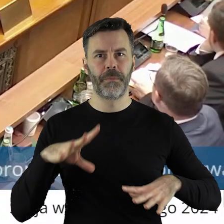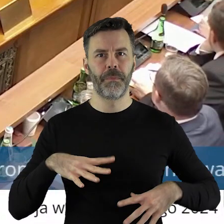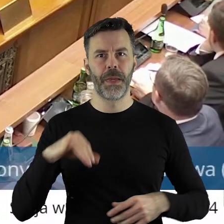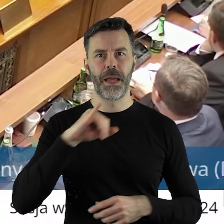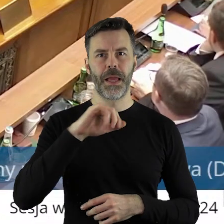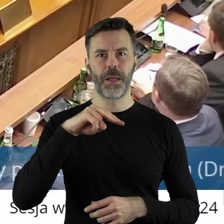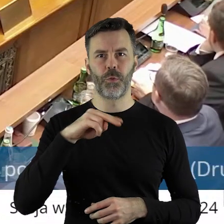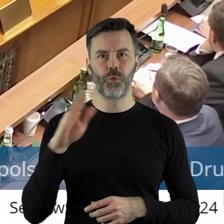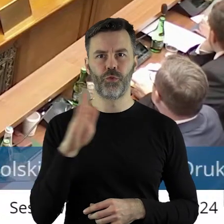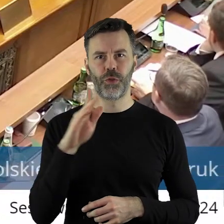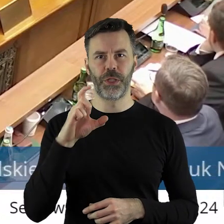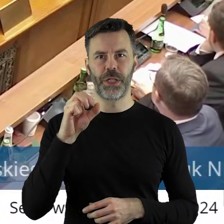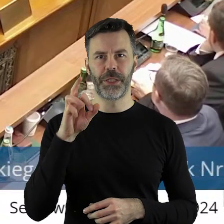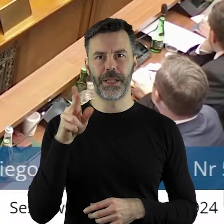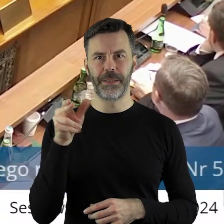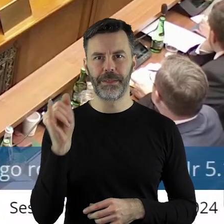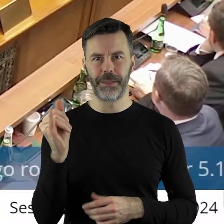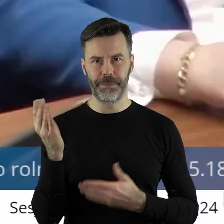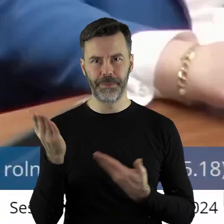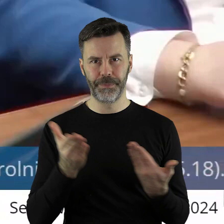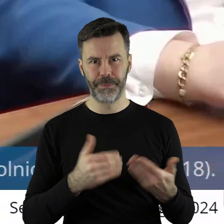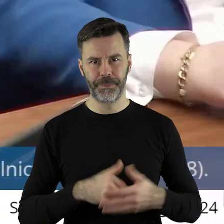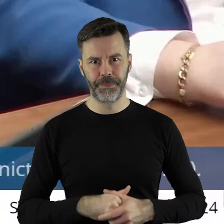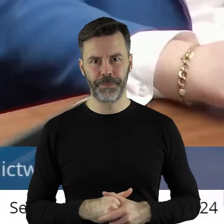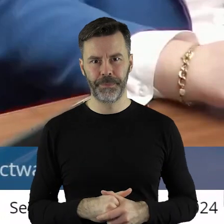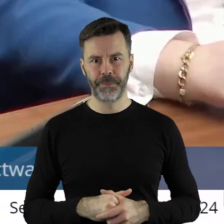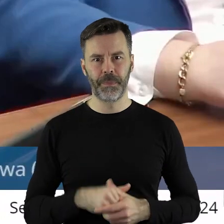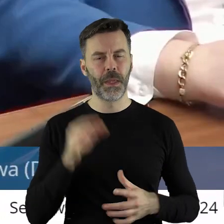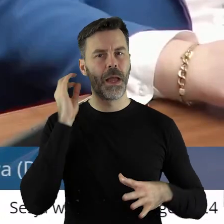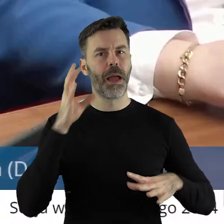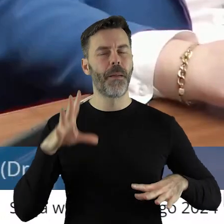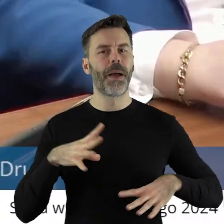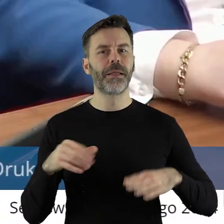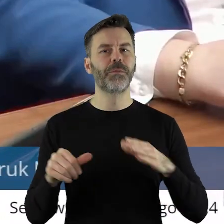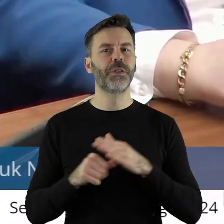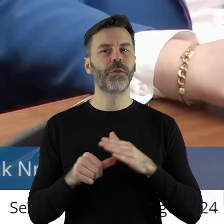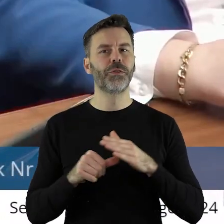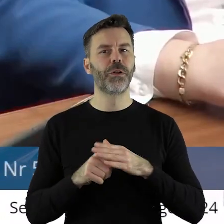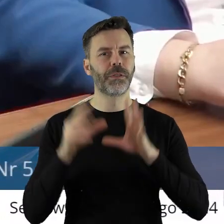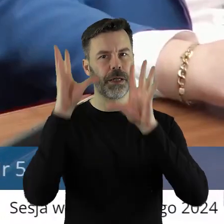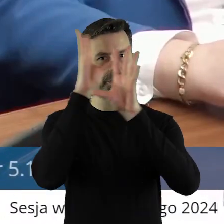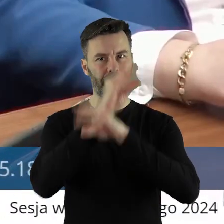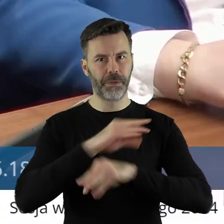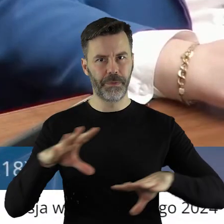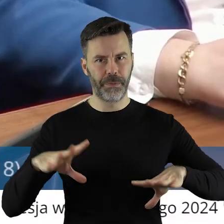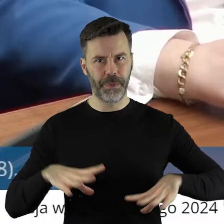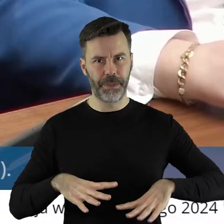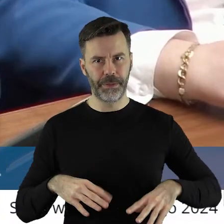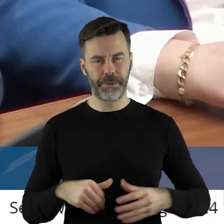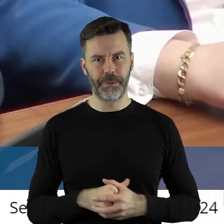Dziękuję bardzo. Proszę bardzo pan radny Janusz Ciesielski. Pani Przewodnicząca, Szanowni Państwo!